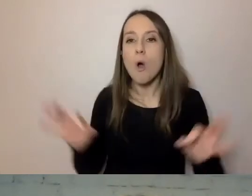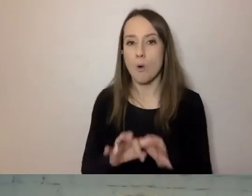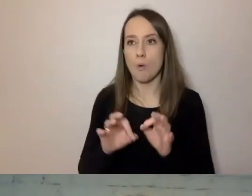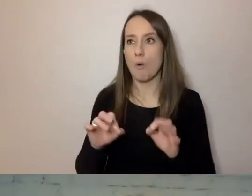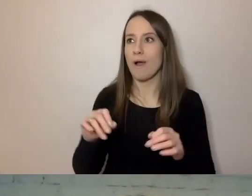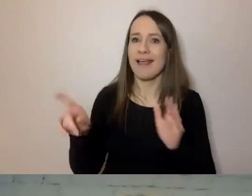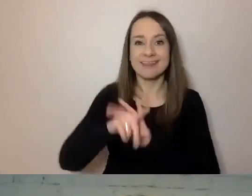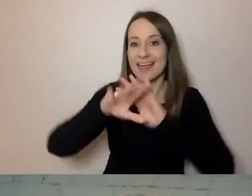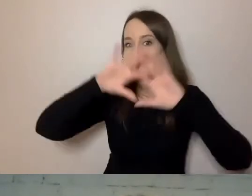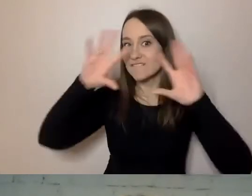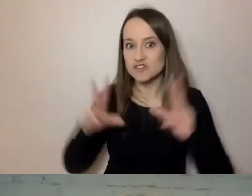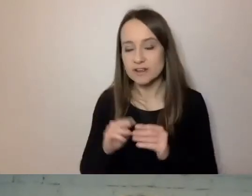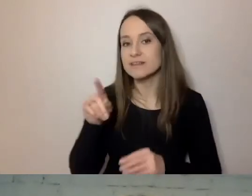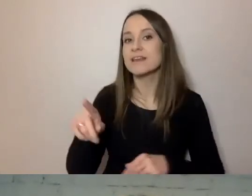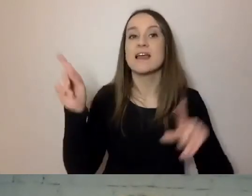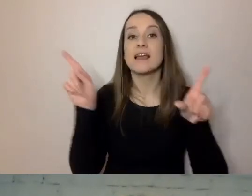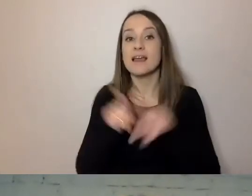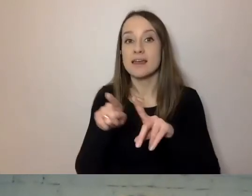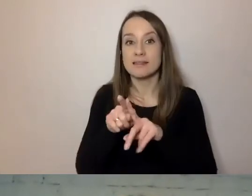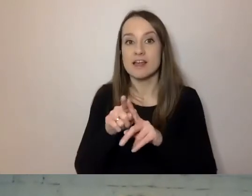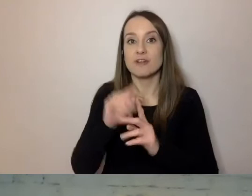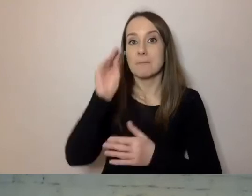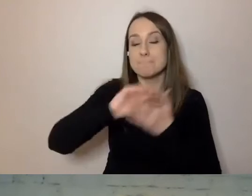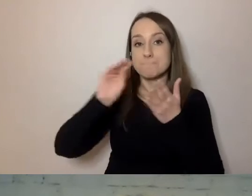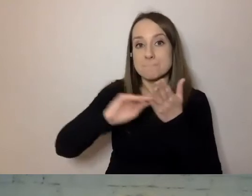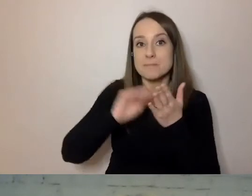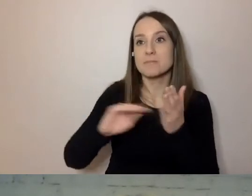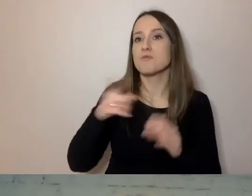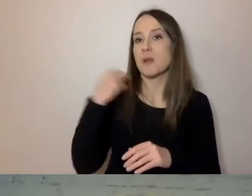i pism, które piszemy w konkretnych sprawach.